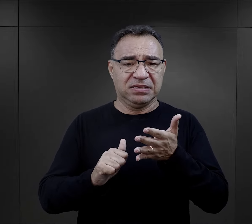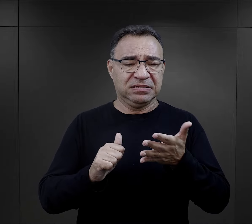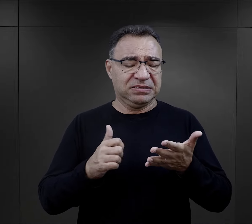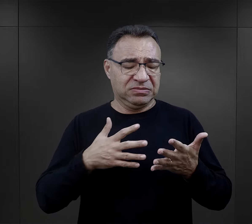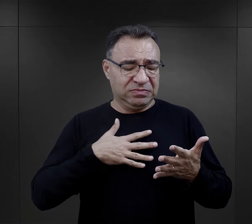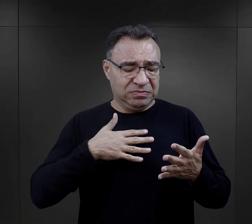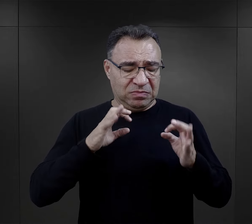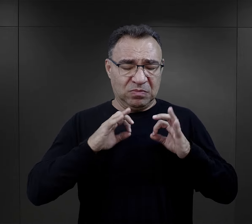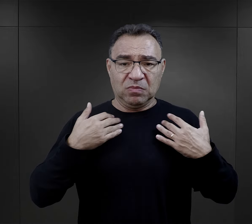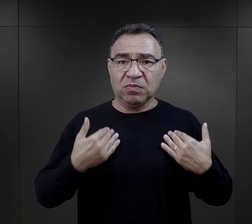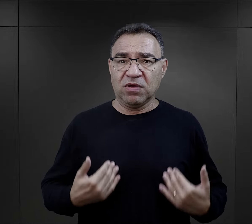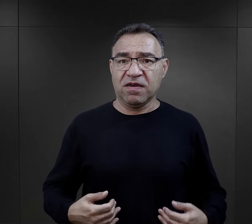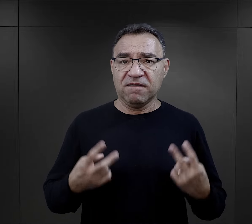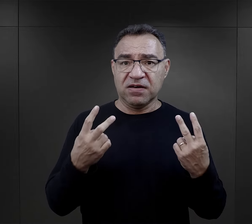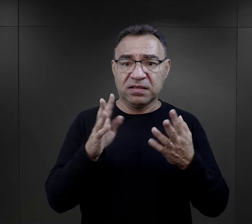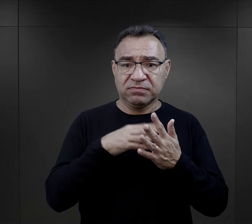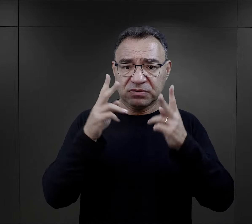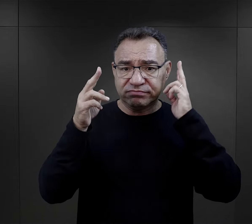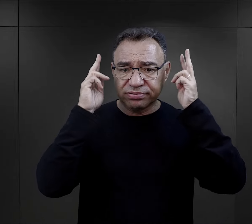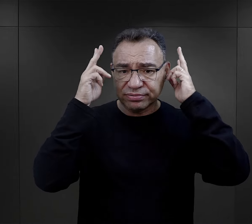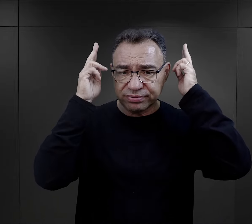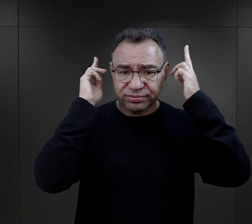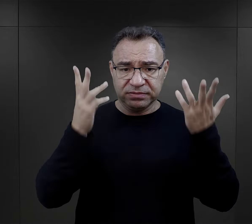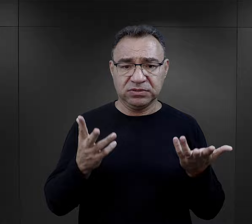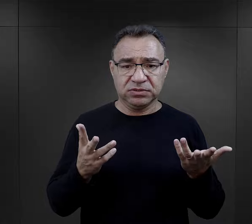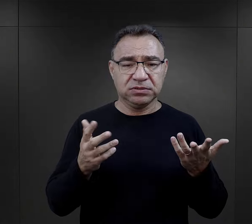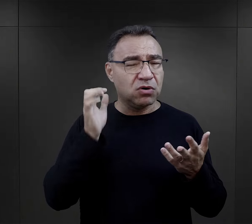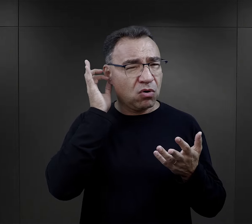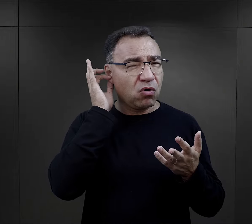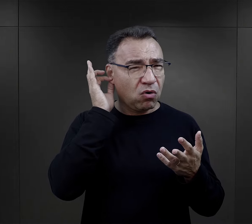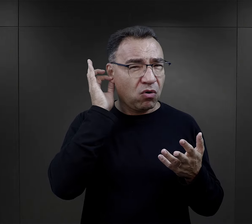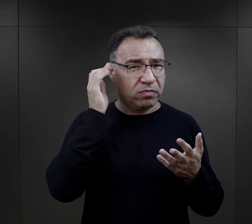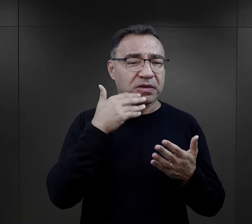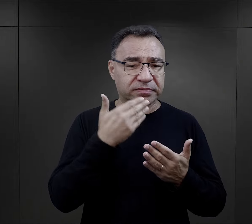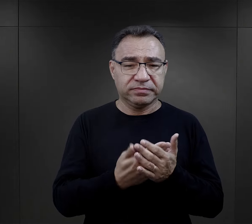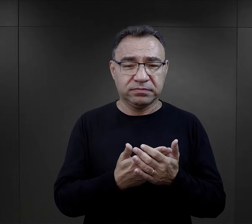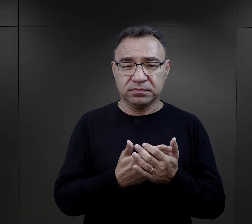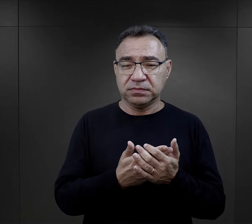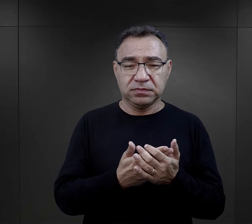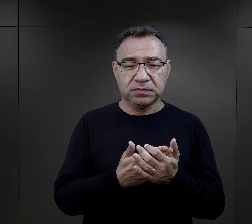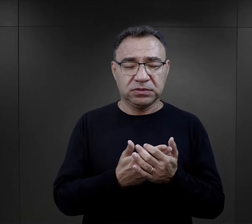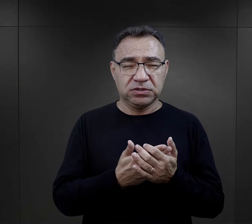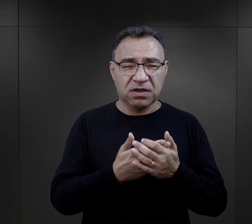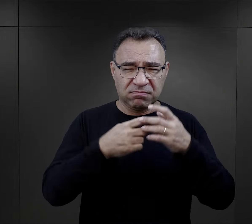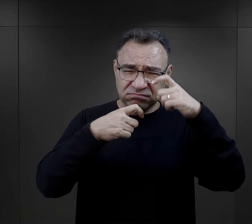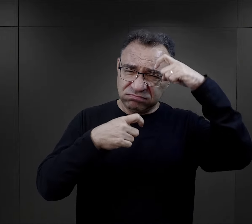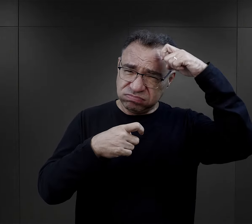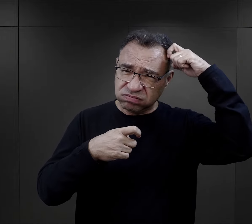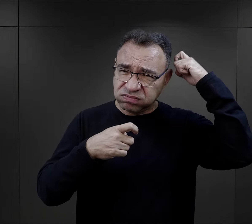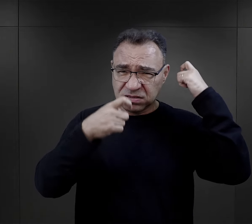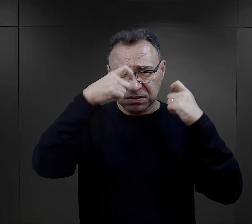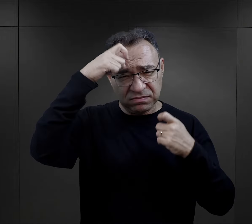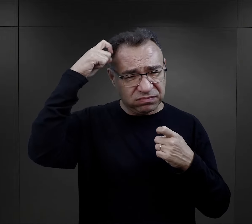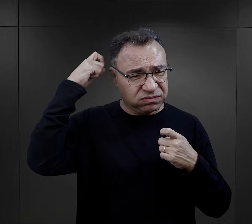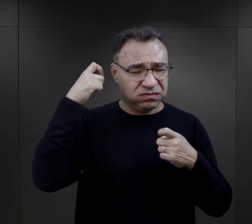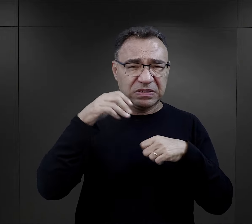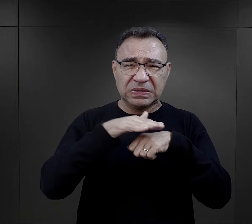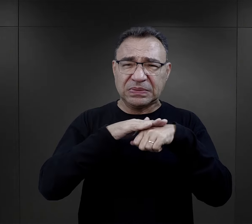które uważali za istotne, właśnie jak strzyżenie to szczególnie więźniarki podkreślają – ogolenie włosów,